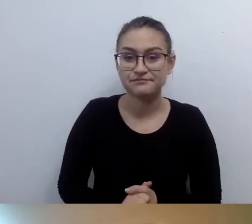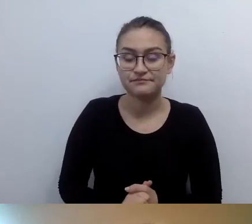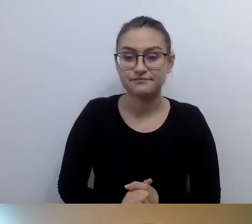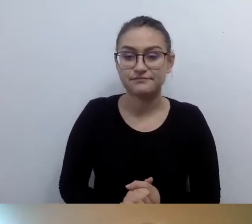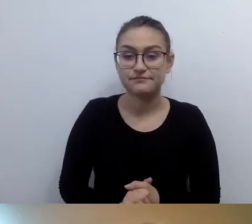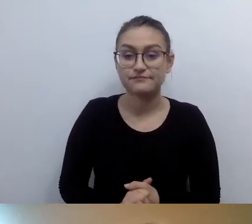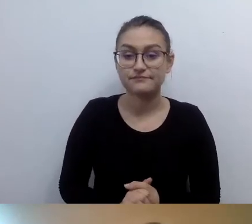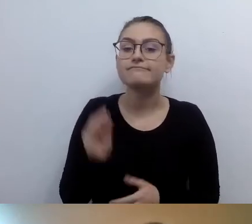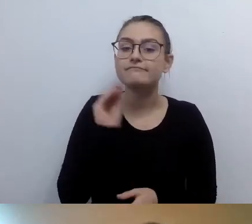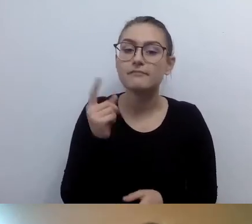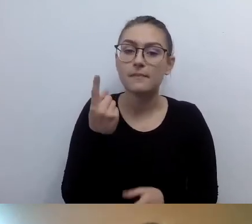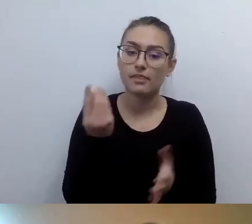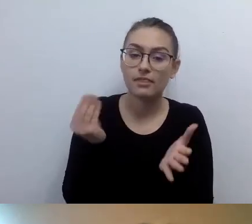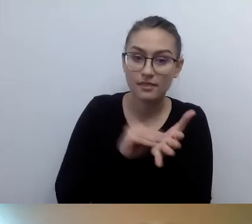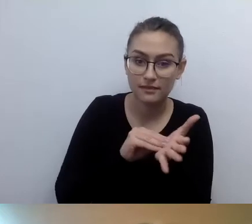Czasem mam poczucie,